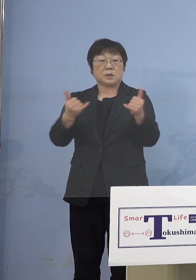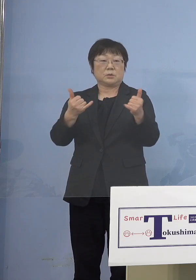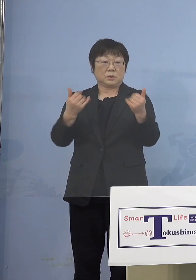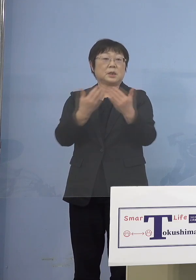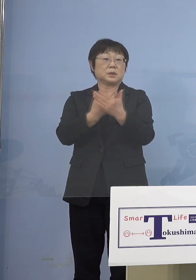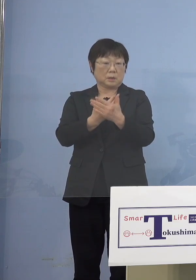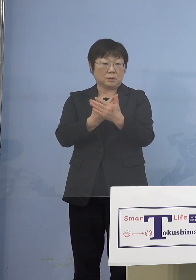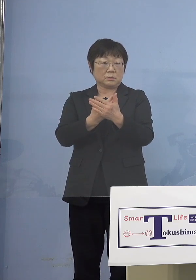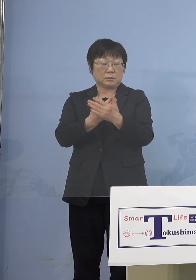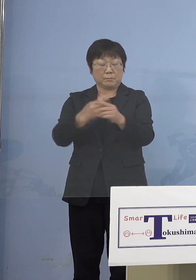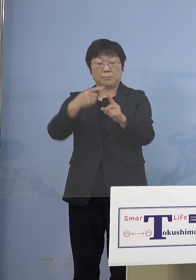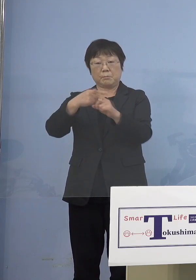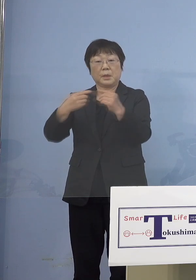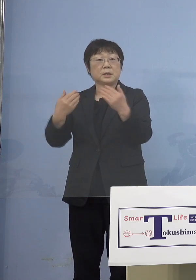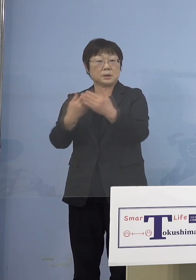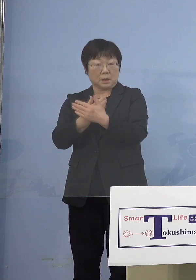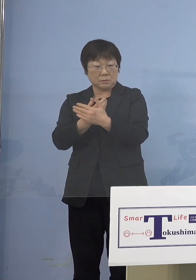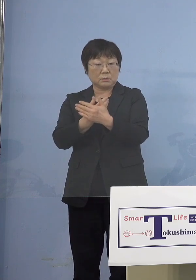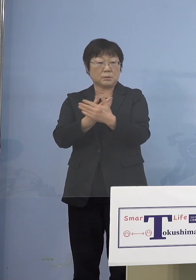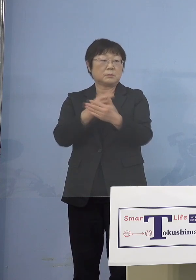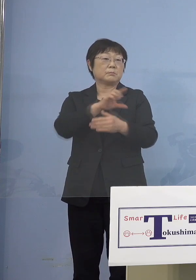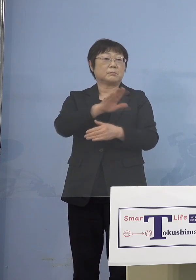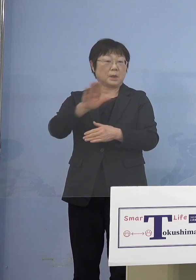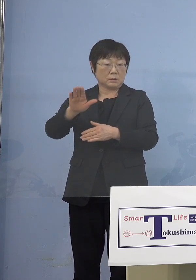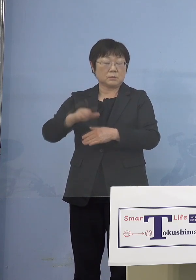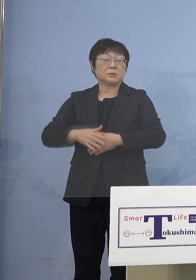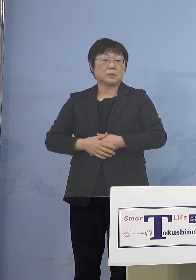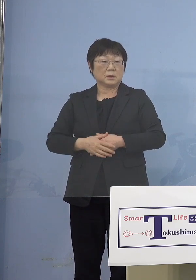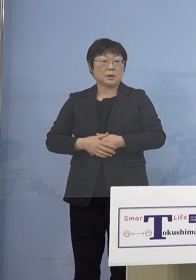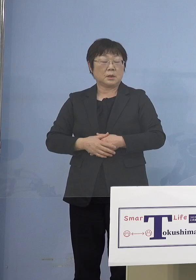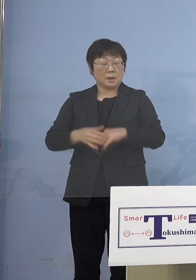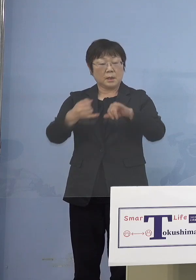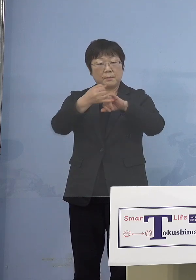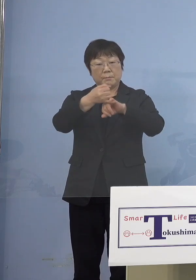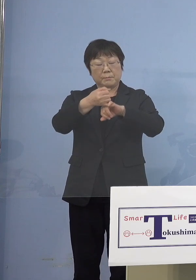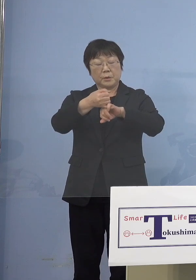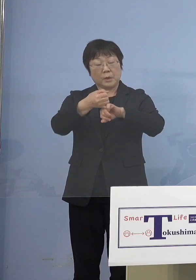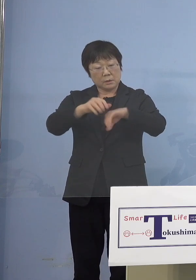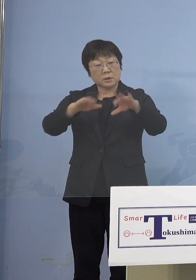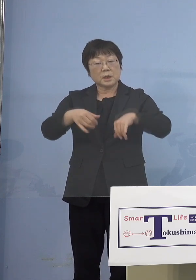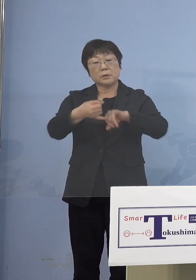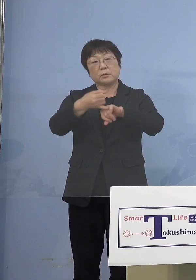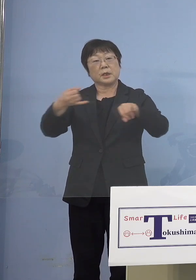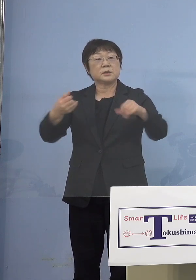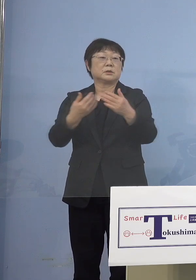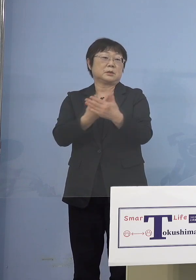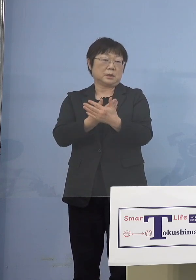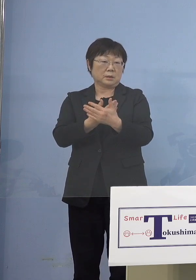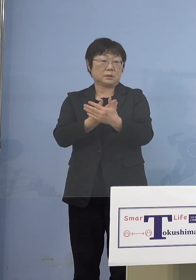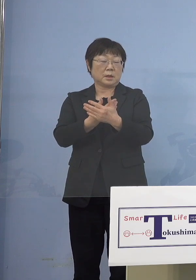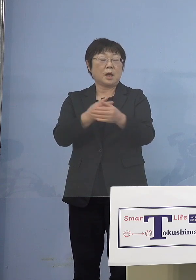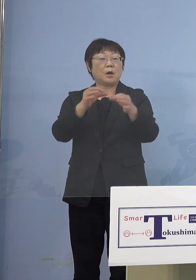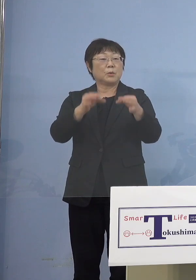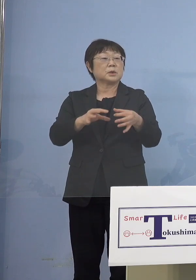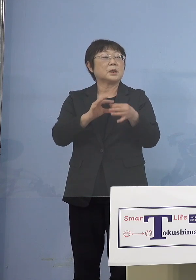陽性になったりということがあって 結構キャンセルも出る ということがありますから もったいない部分もありますので